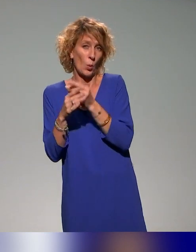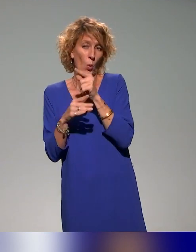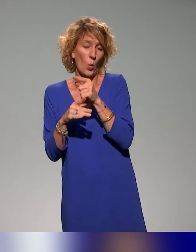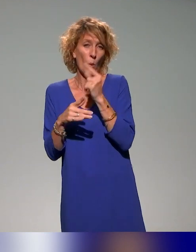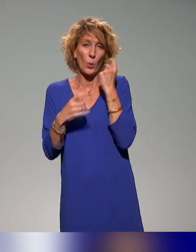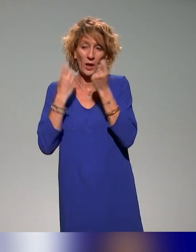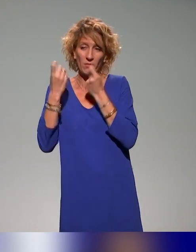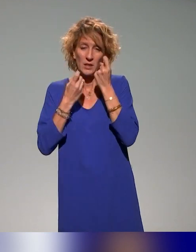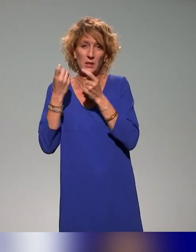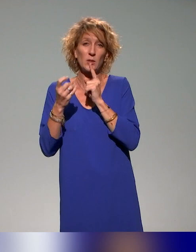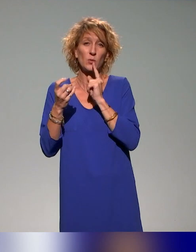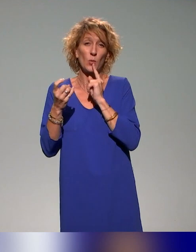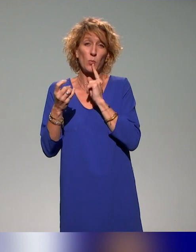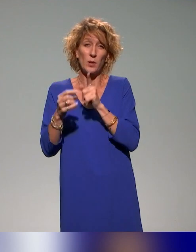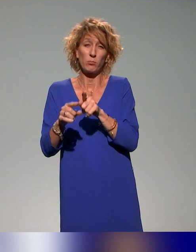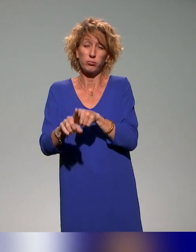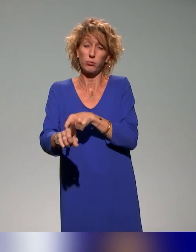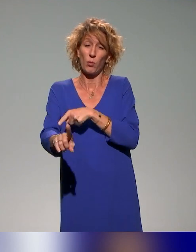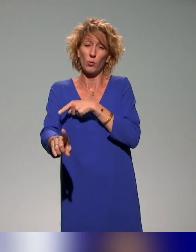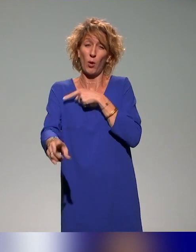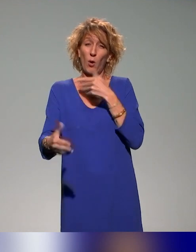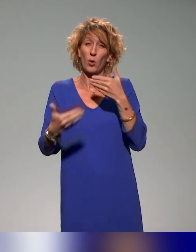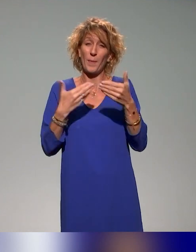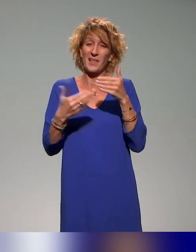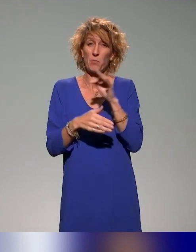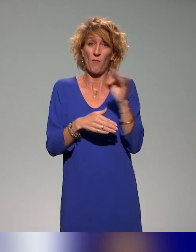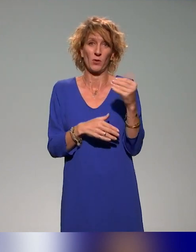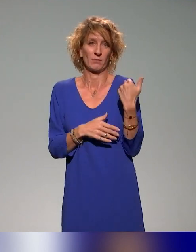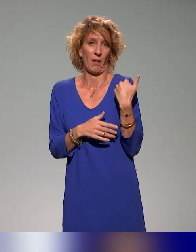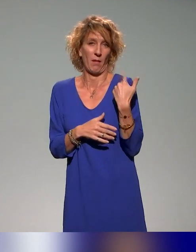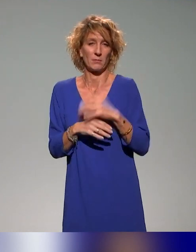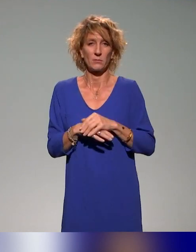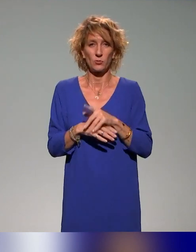Et il y a un travail là aussi au niveau des établissements supérieurs qui est beaucoup plus avancé.